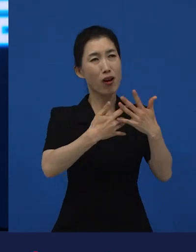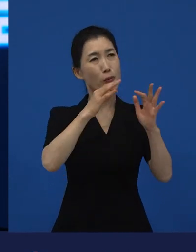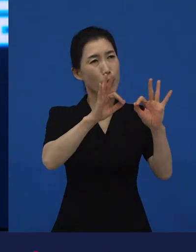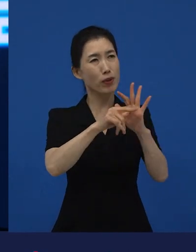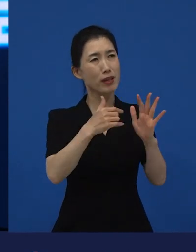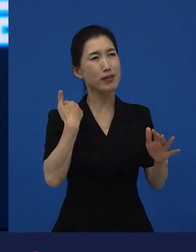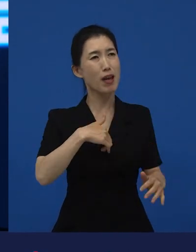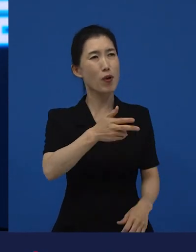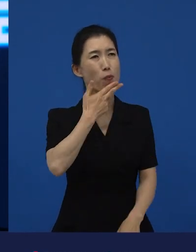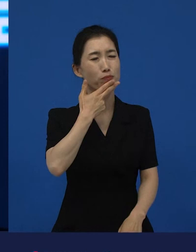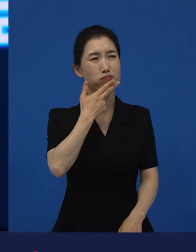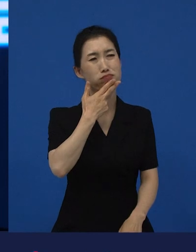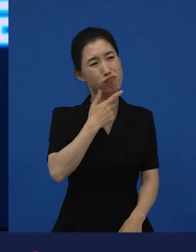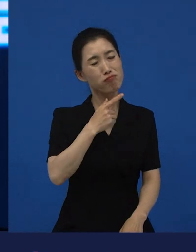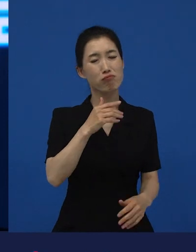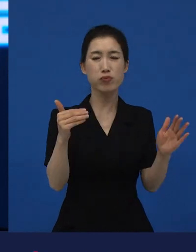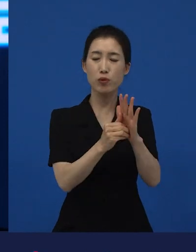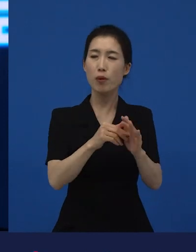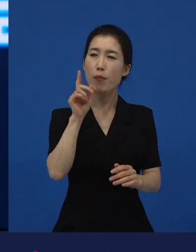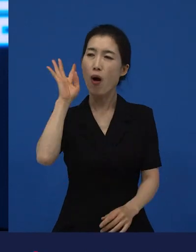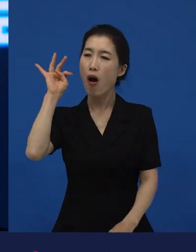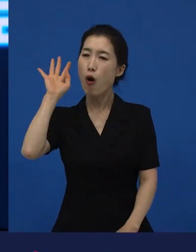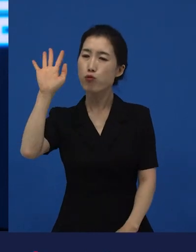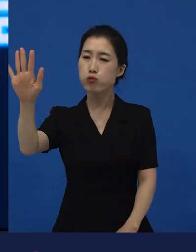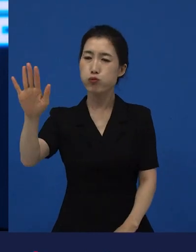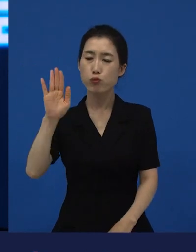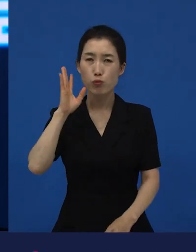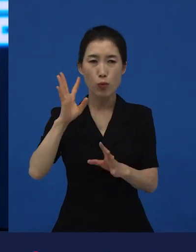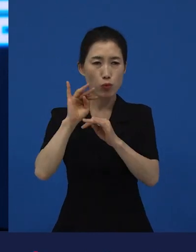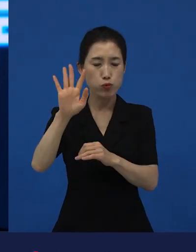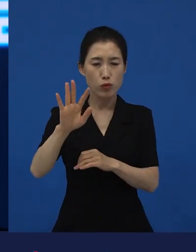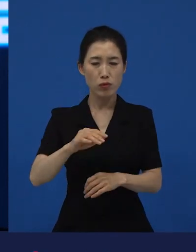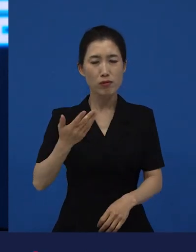시간이 지났는데 왜 자꾸 영화 생각나지? 라고 하면 변화의 시작이라는 거죠